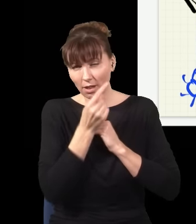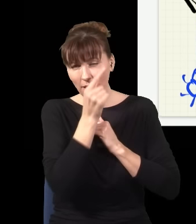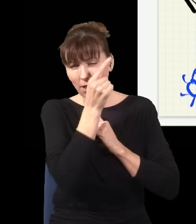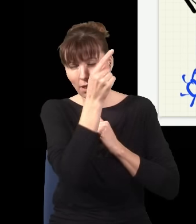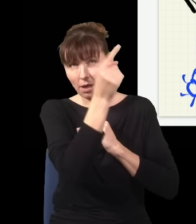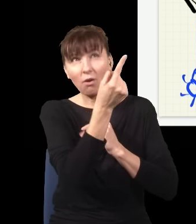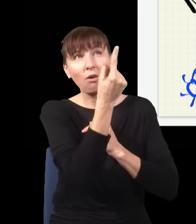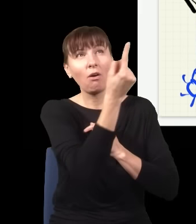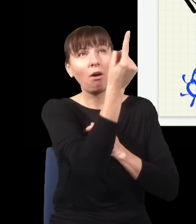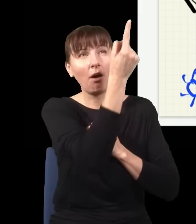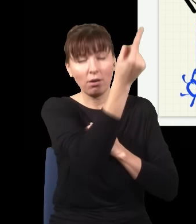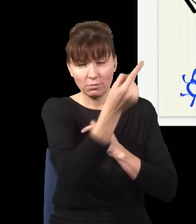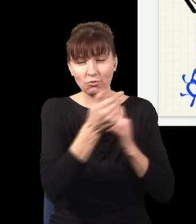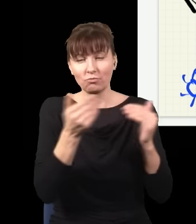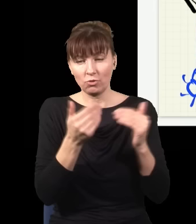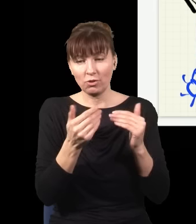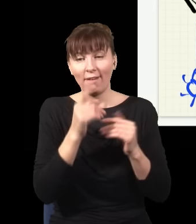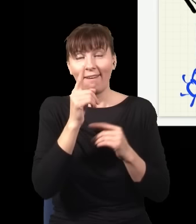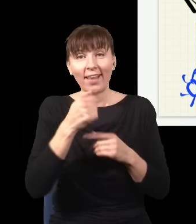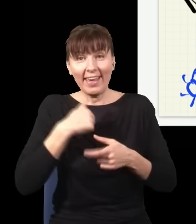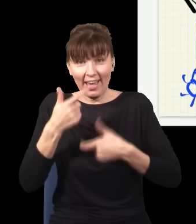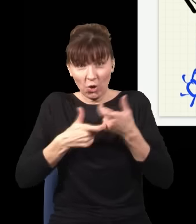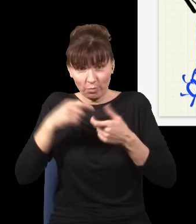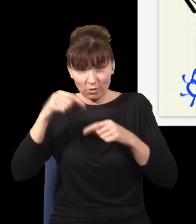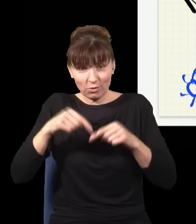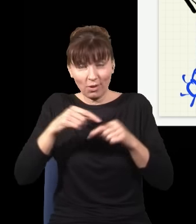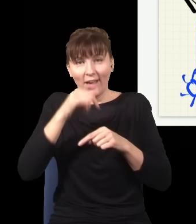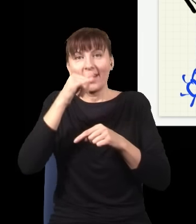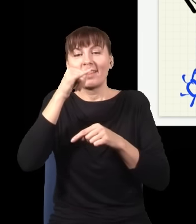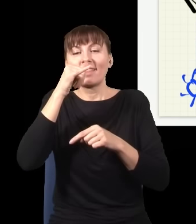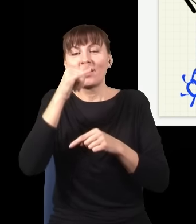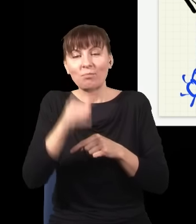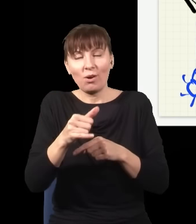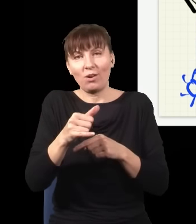robienie czegokolwiek tutaj nie ma szans wpłynąć na to, co obserwuje gość, który siedzi przy tym ekranie na górze.